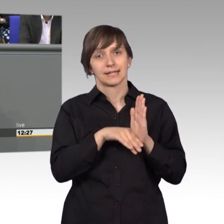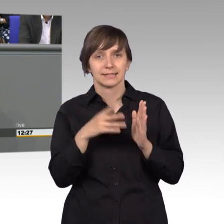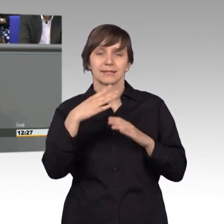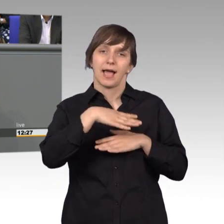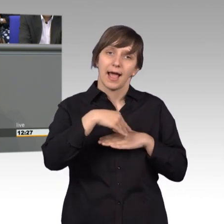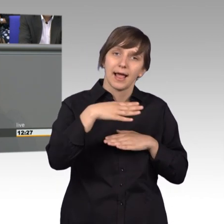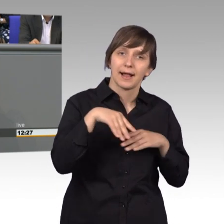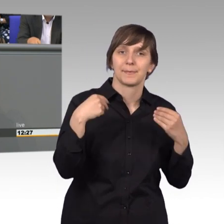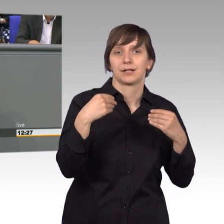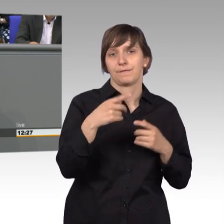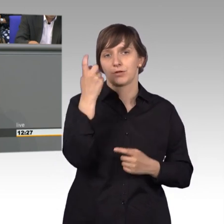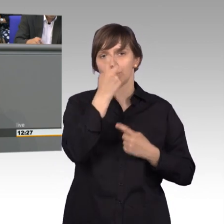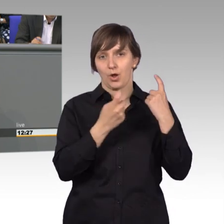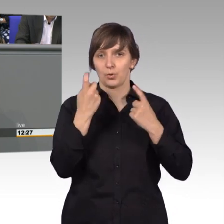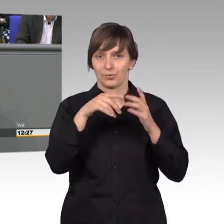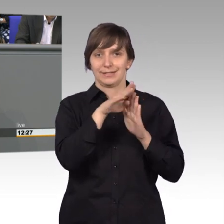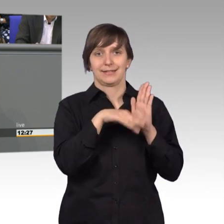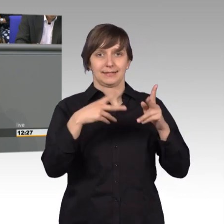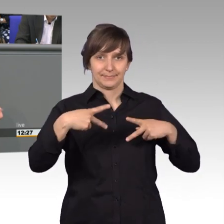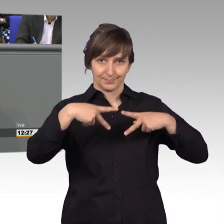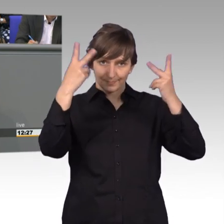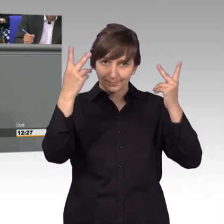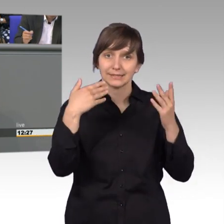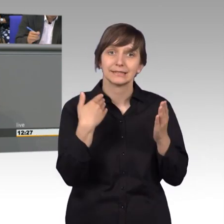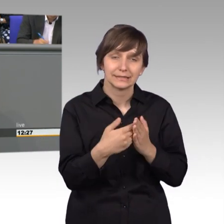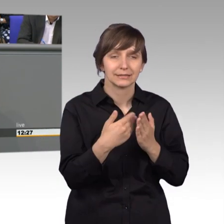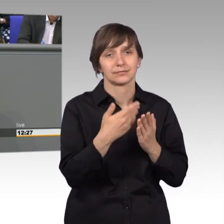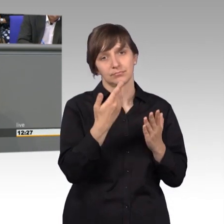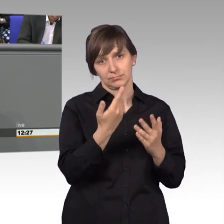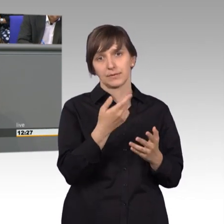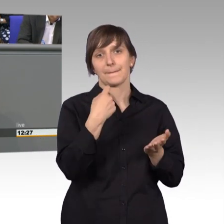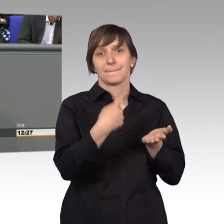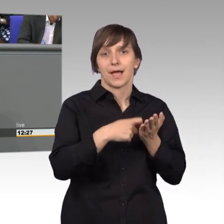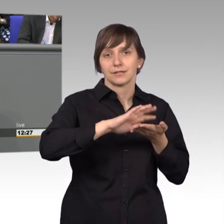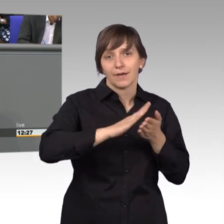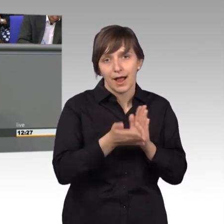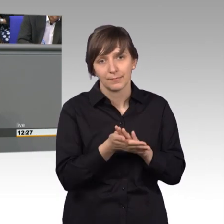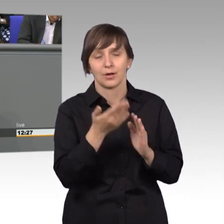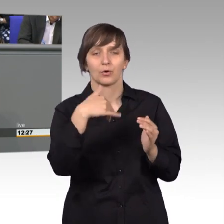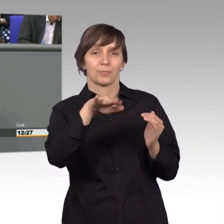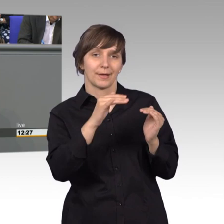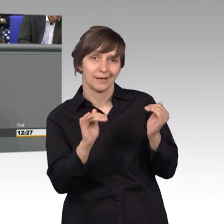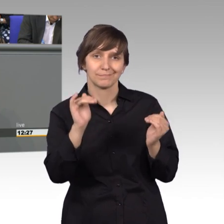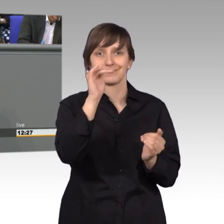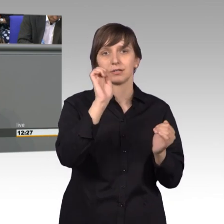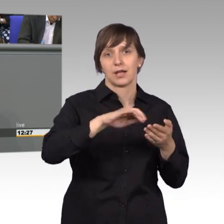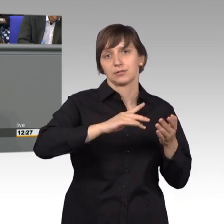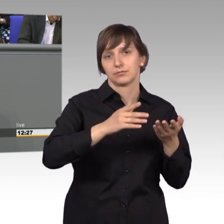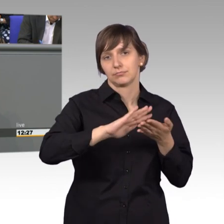verabschiedet und damit wurden notwendige zusätzliche Spielräume für Preisvereinbarungen für Leistungen der Logopädie, Physiotherapie,